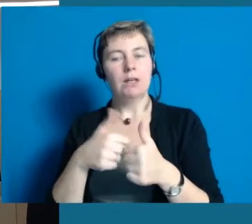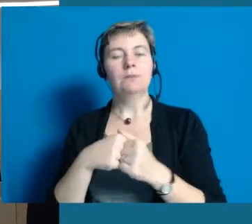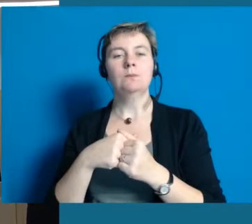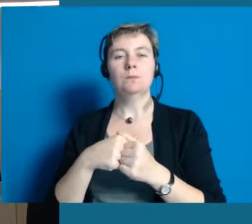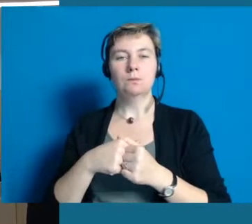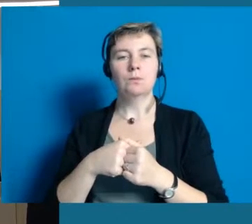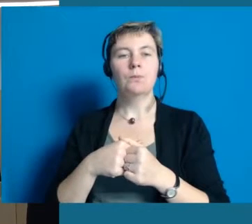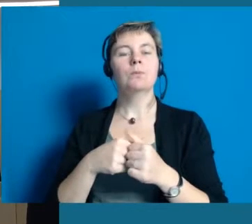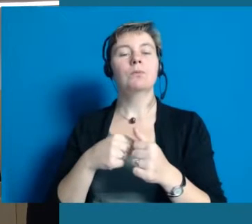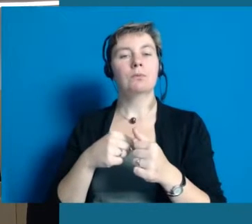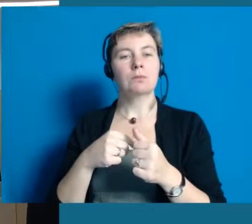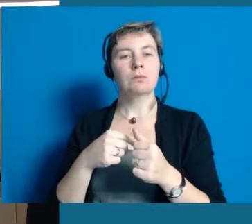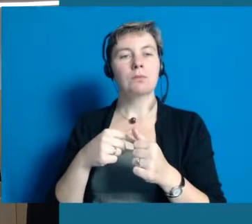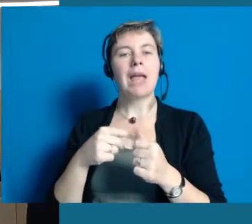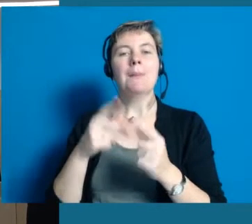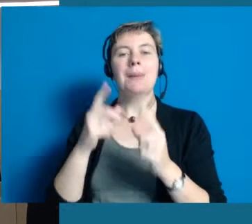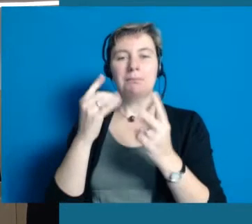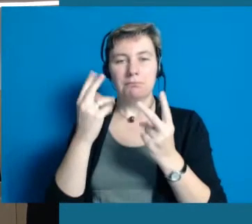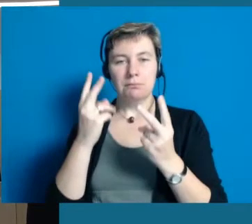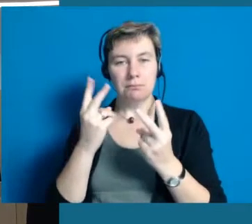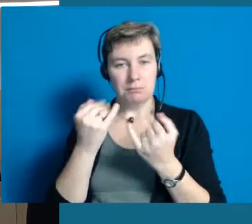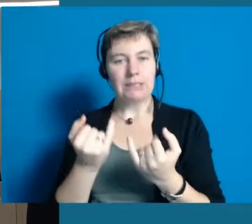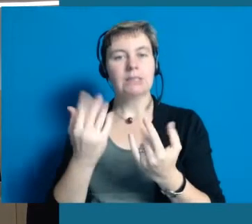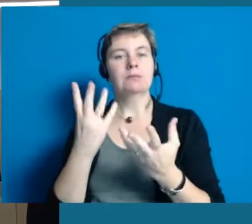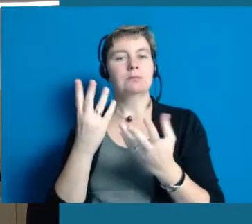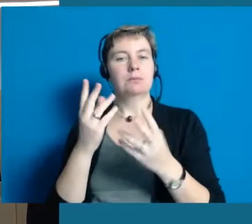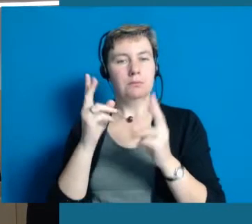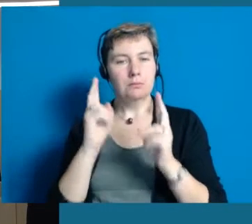und mit dem Projekt "Inklusion" vom Land Hessen und als Modellkommune